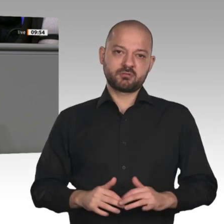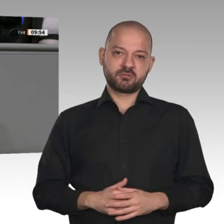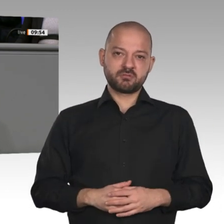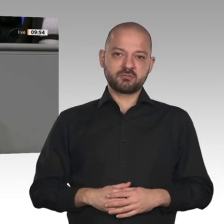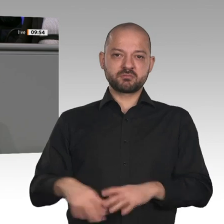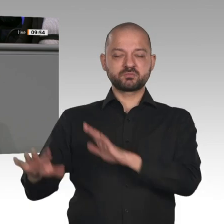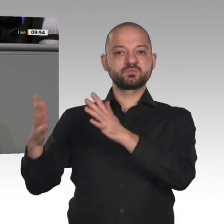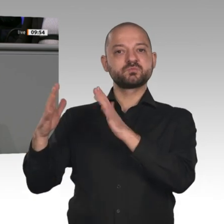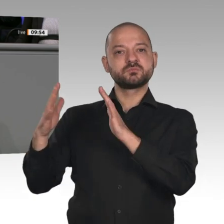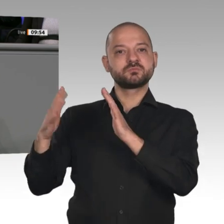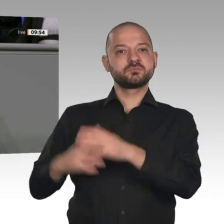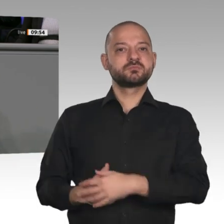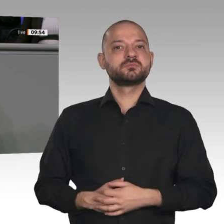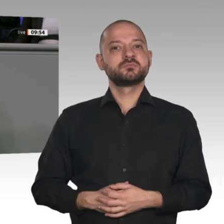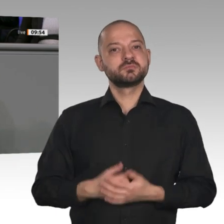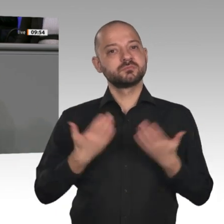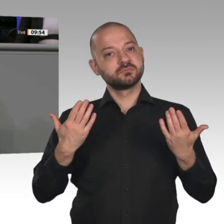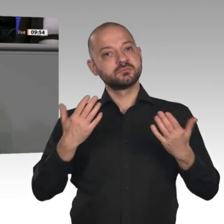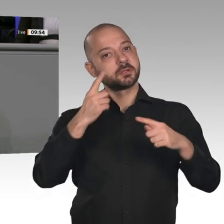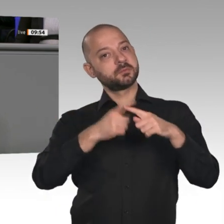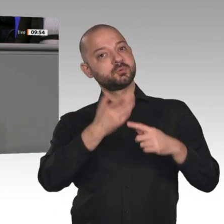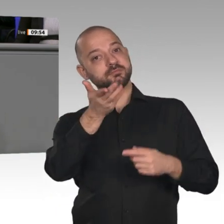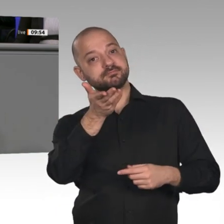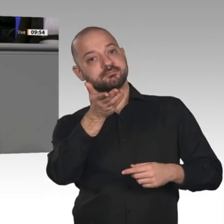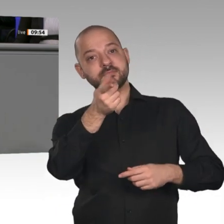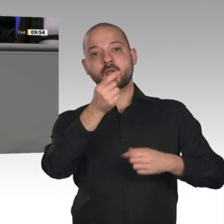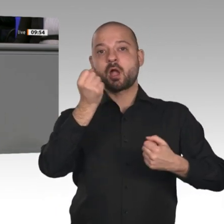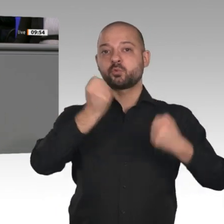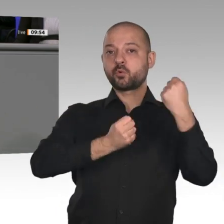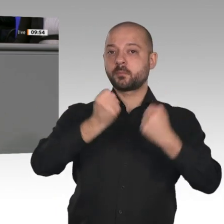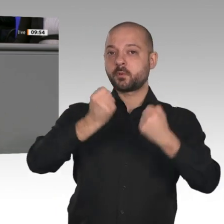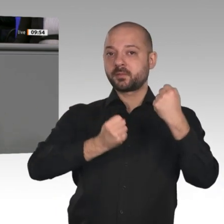EU, die Sie mit zu verantworten haben, zwingen die Hersteller jetzt, E-Autos auf den Markt